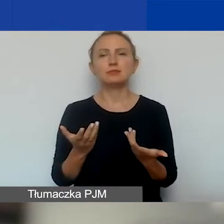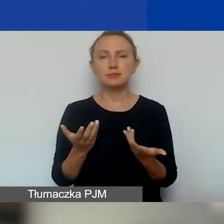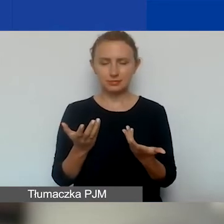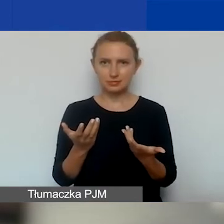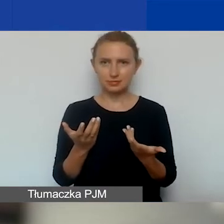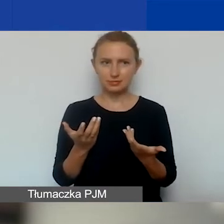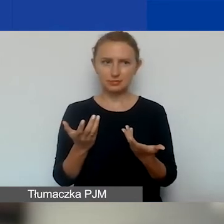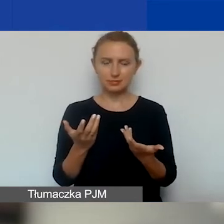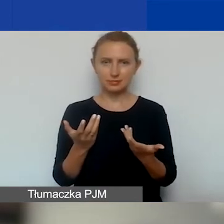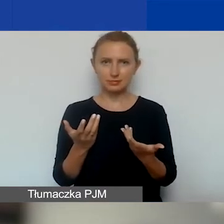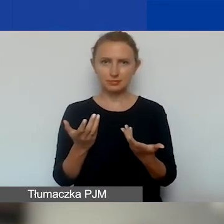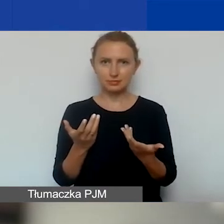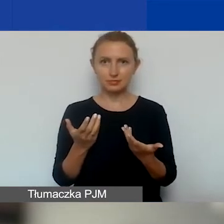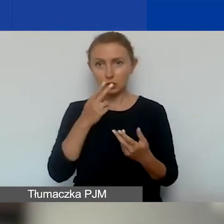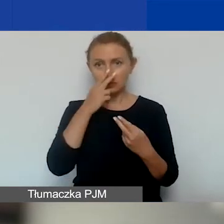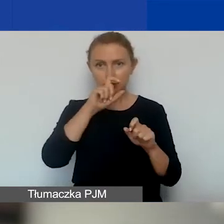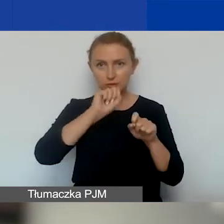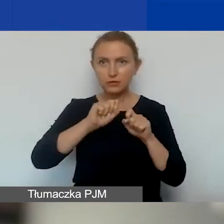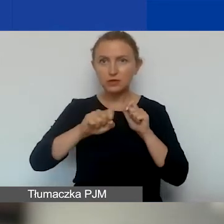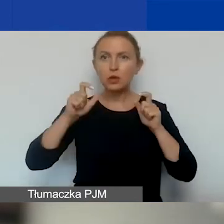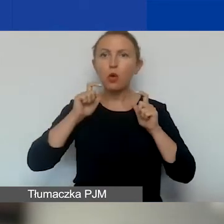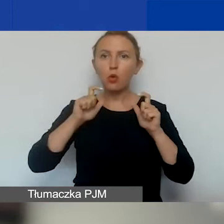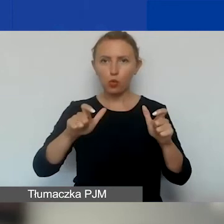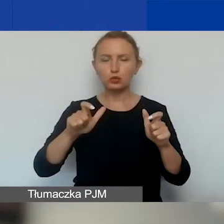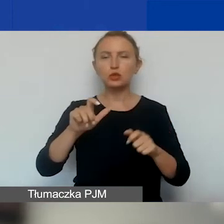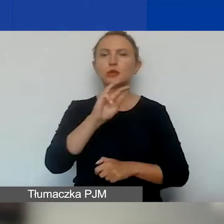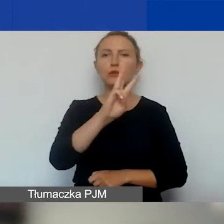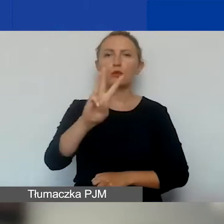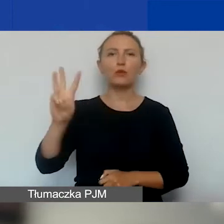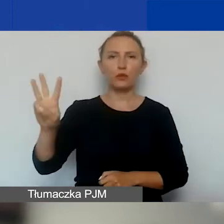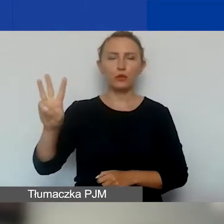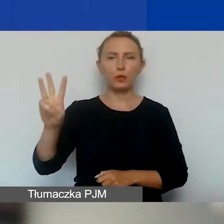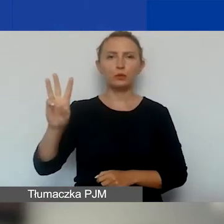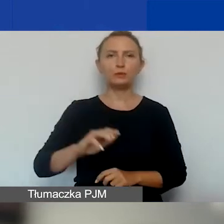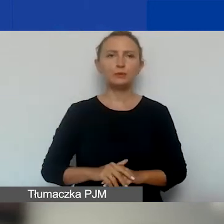do zajrzenia do ogłoszenia, które jest na stronie,